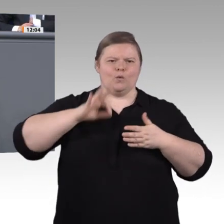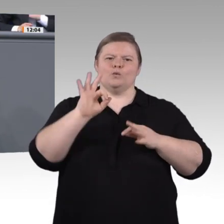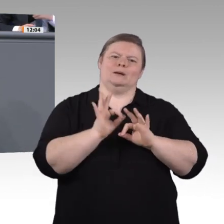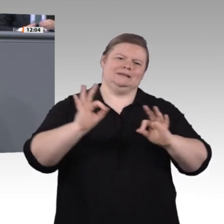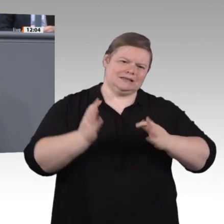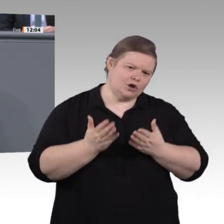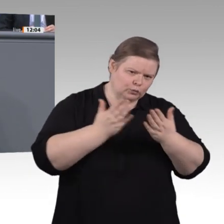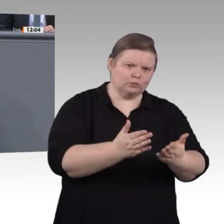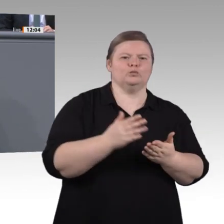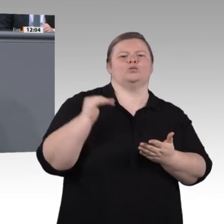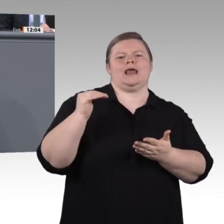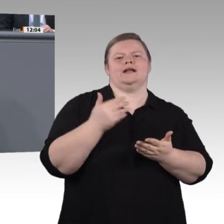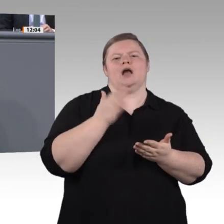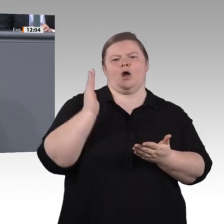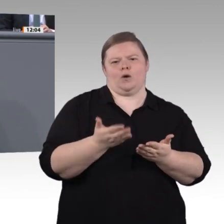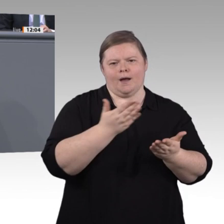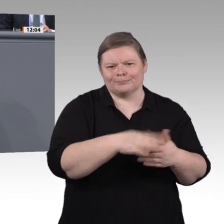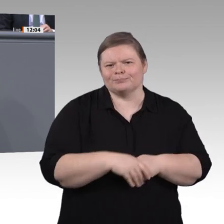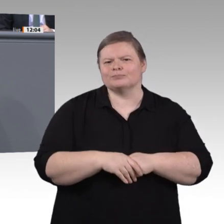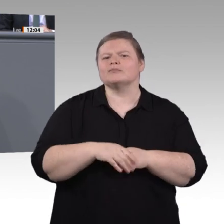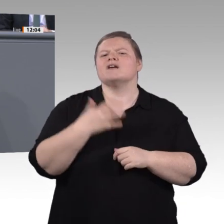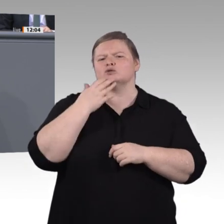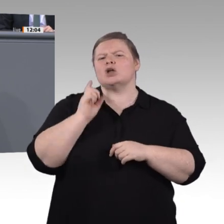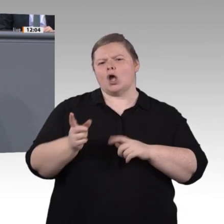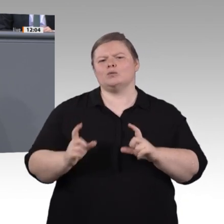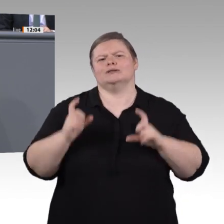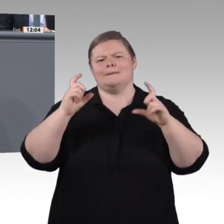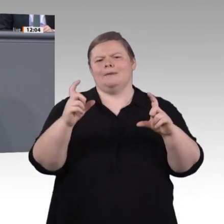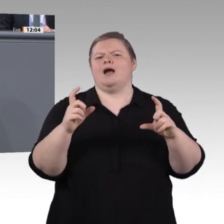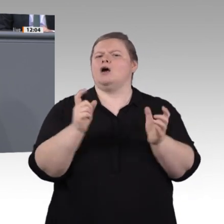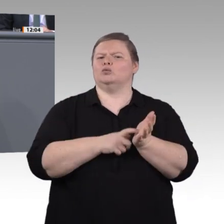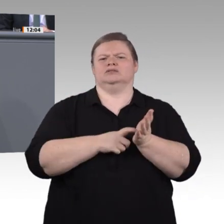„Berufliche Bildung in der digitalen Arbeitswelt“ eingesetzt. Wir Grüne sehen die absolute